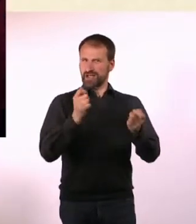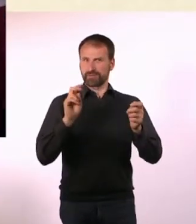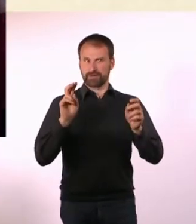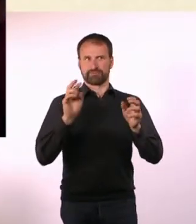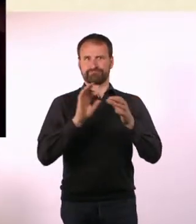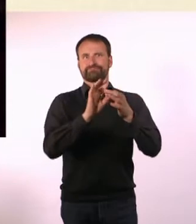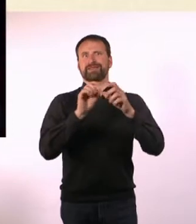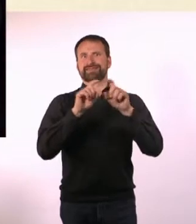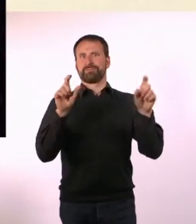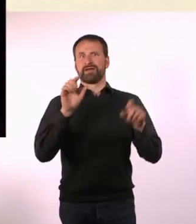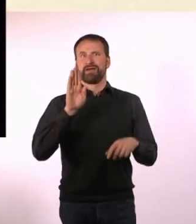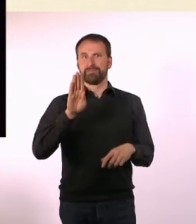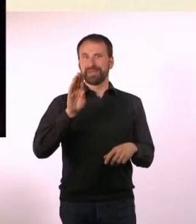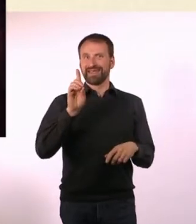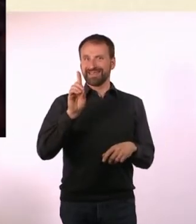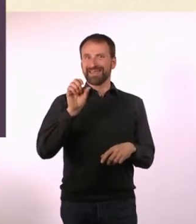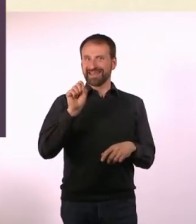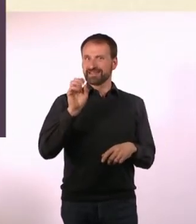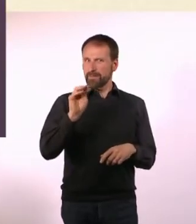Kannst Du uns kurz erklären, was damit gemeint ist?